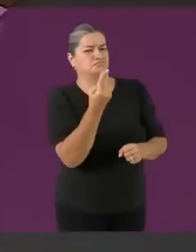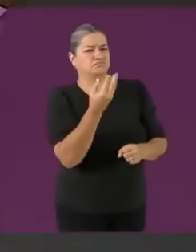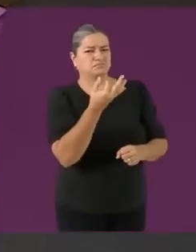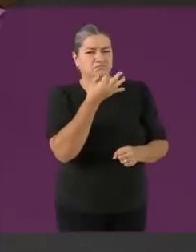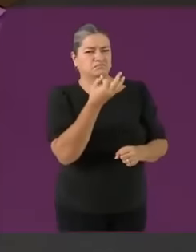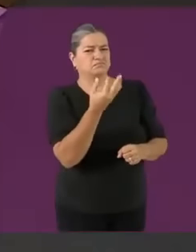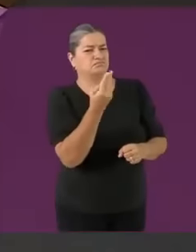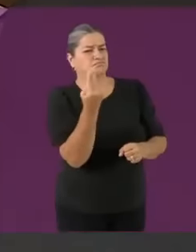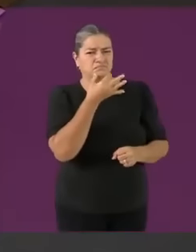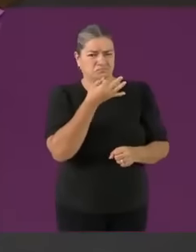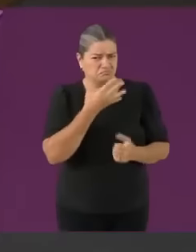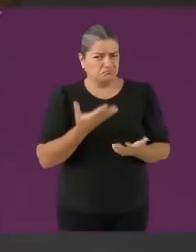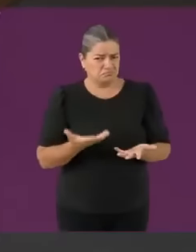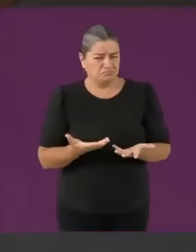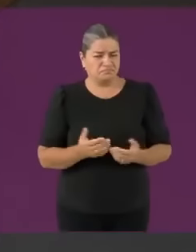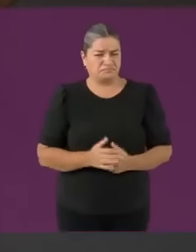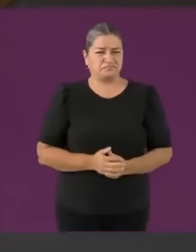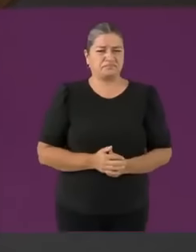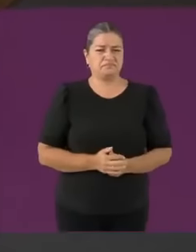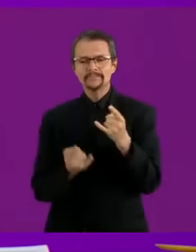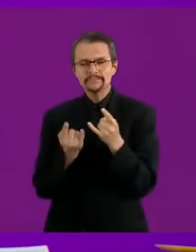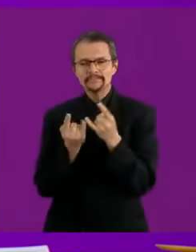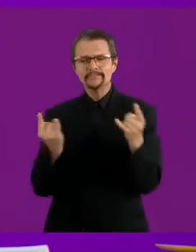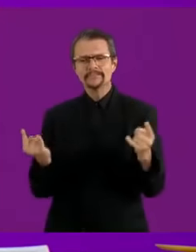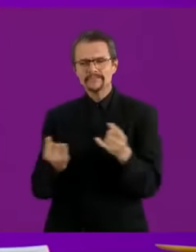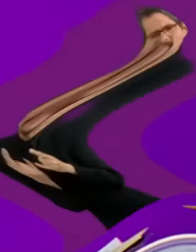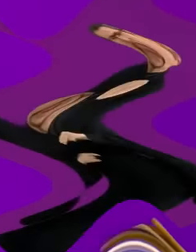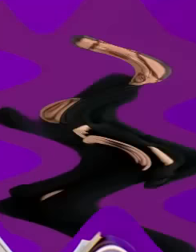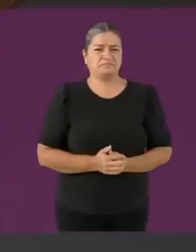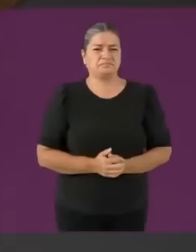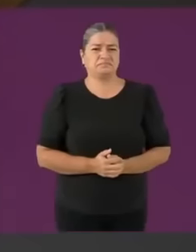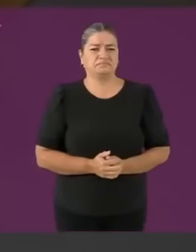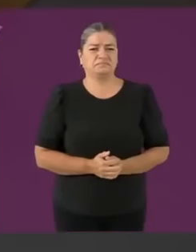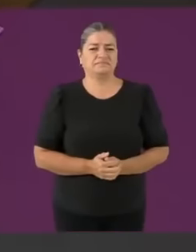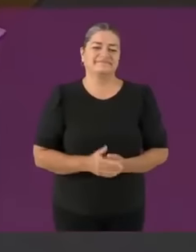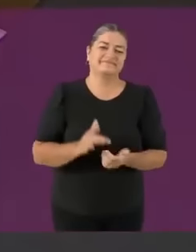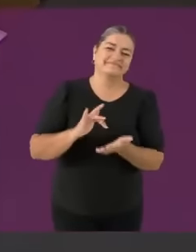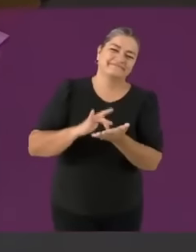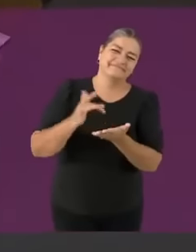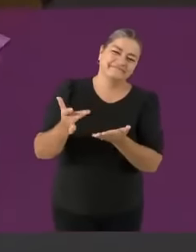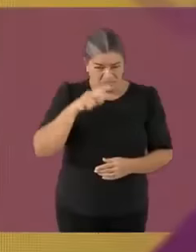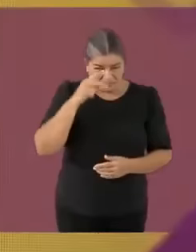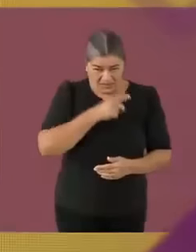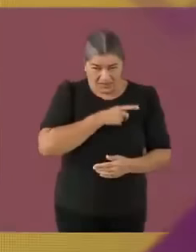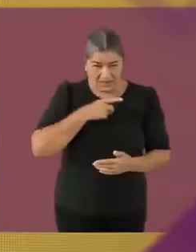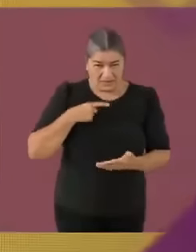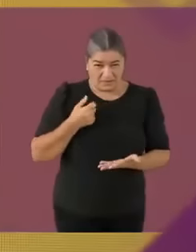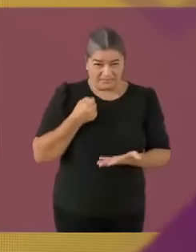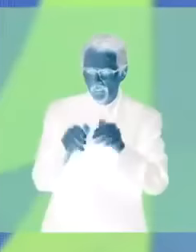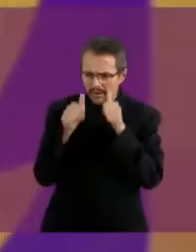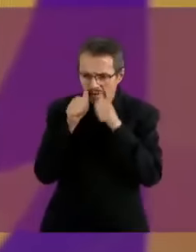Eso no se puede candidata Xóchitl Gálvez Ni modo xd Vamos con la bolsa de Shein Sí por supuesto